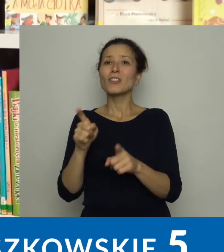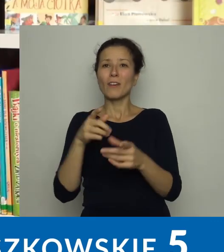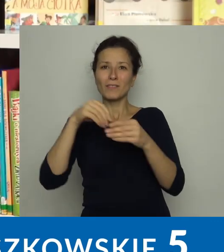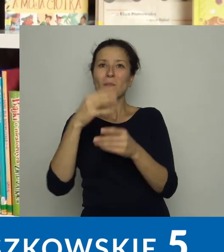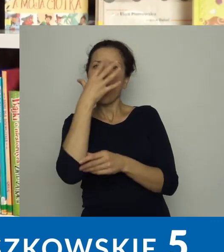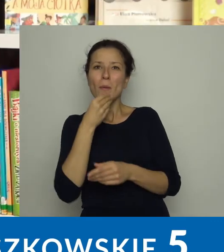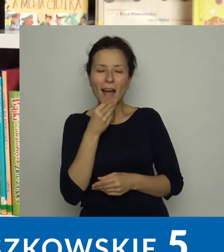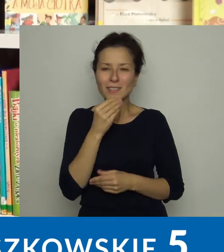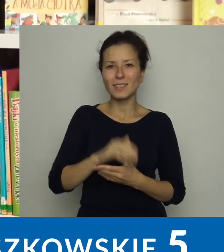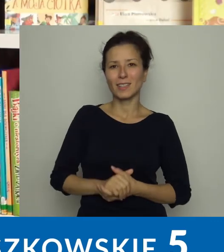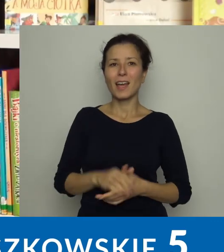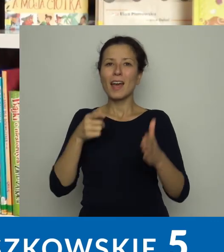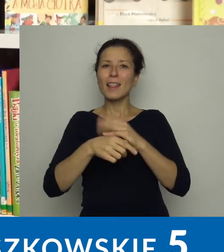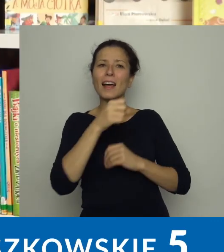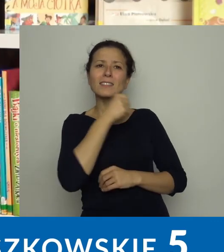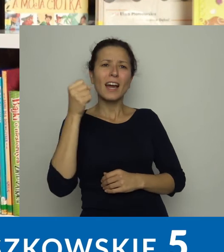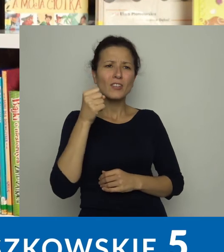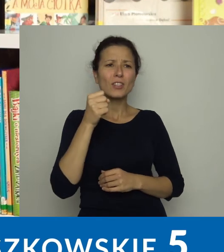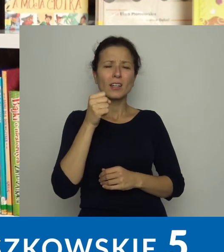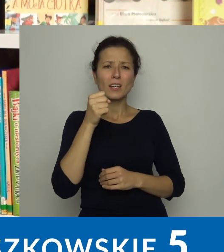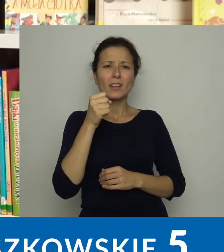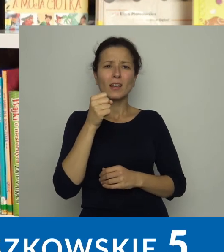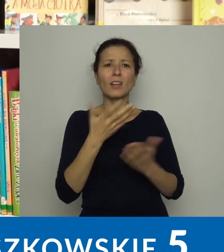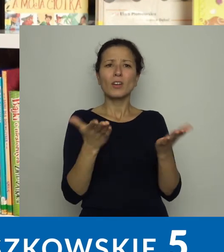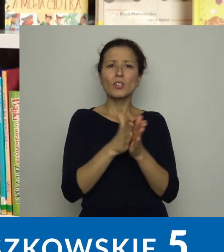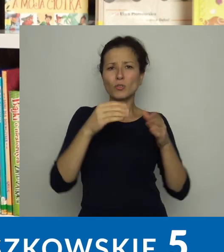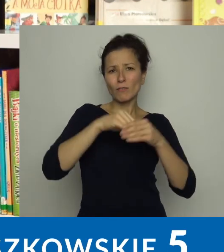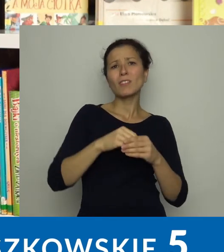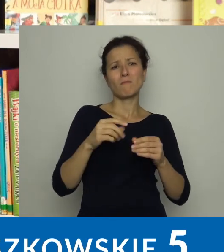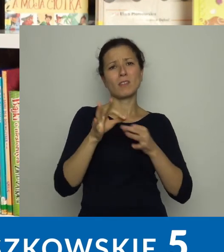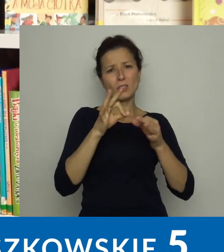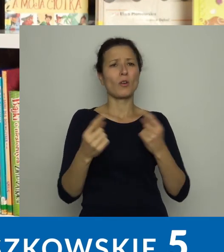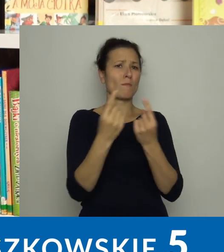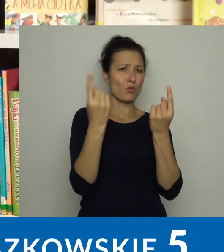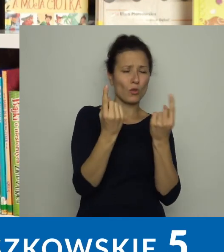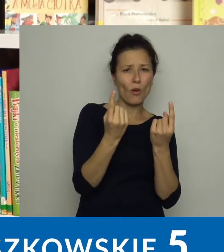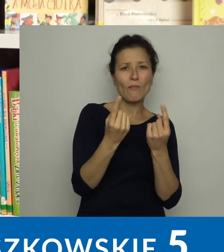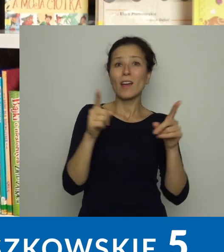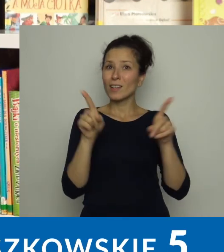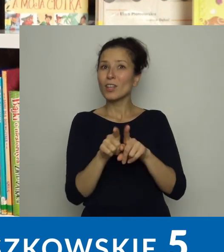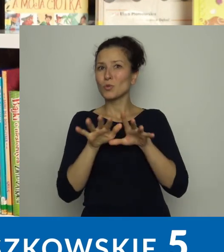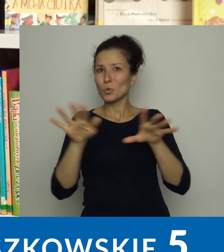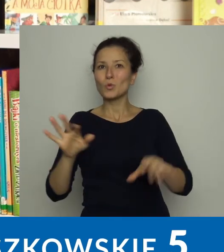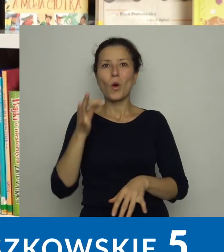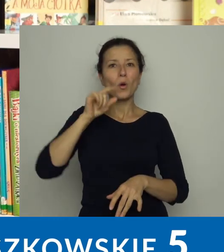Dla starszych więcej jest historii przygodowych, mamy również sporo komiksów.